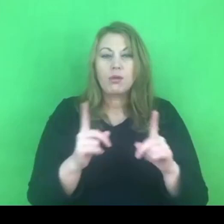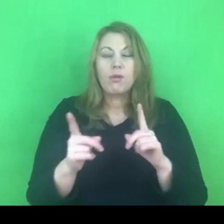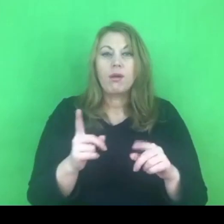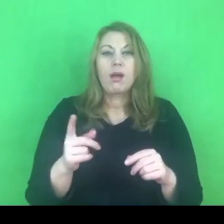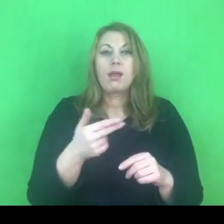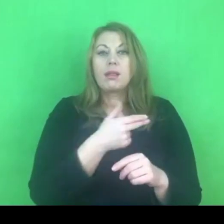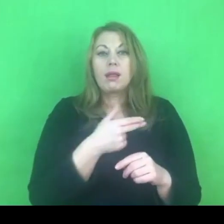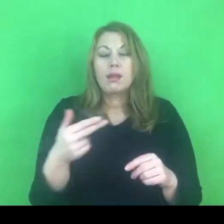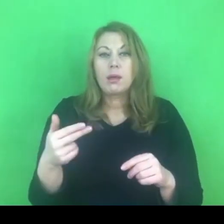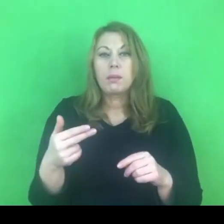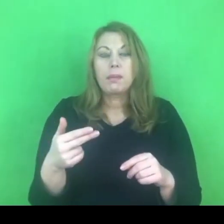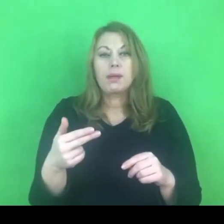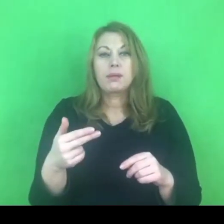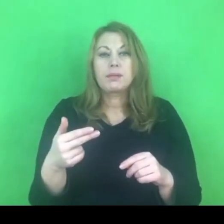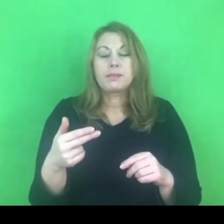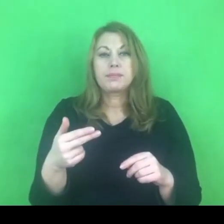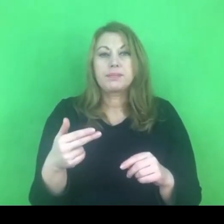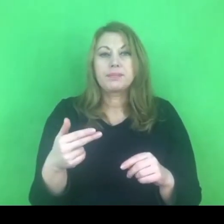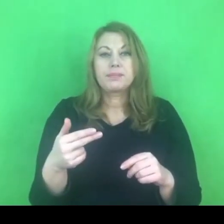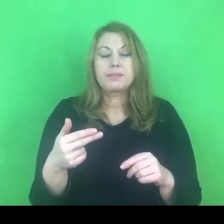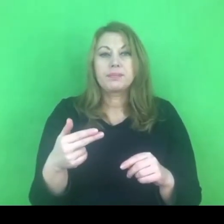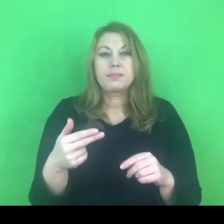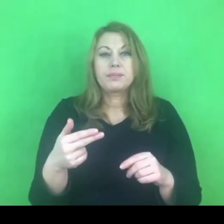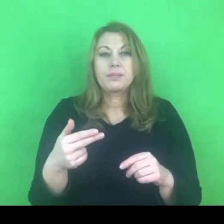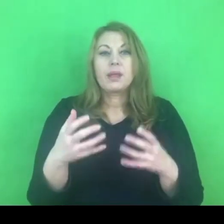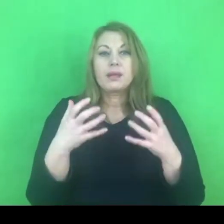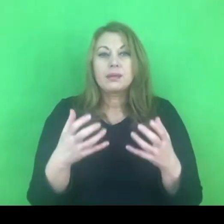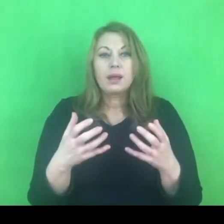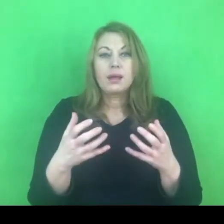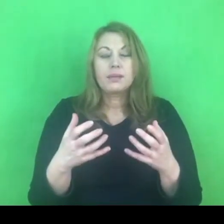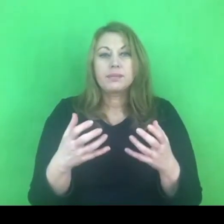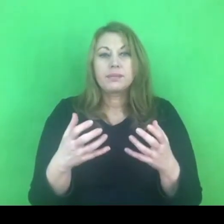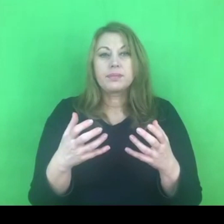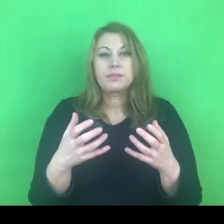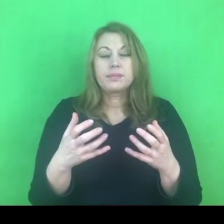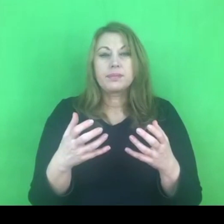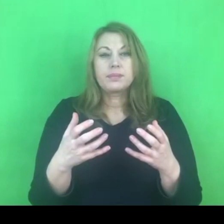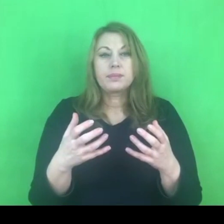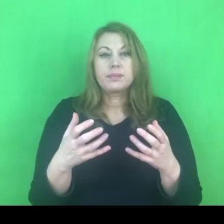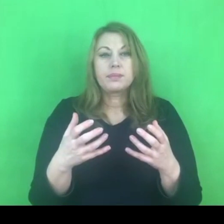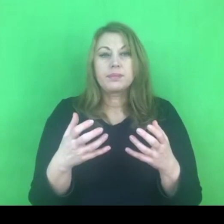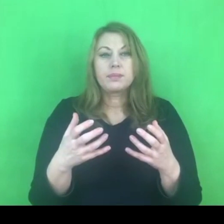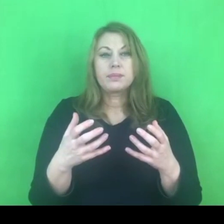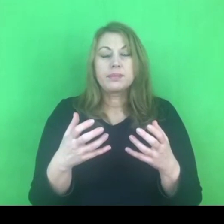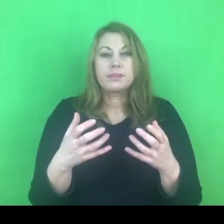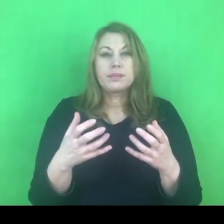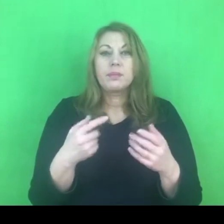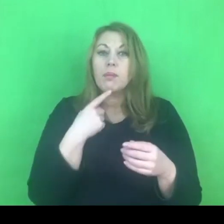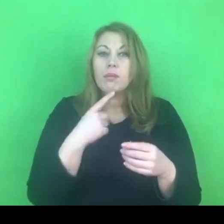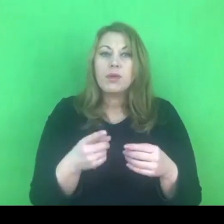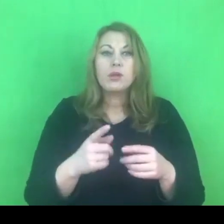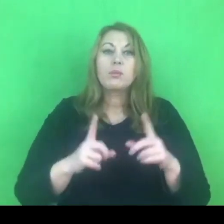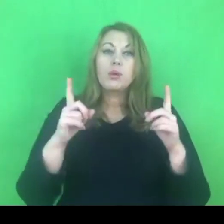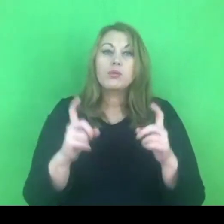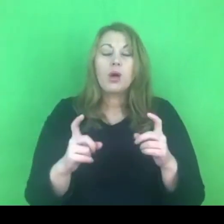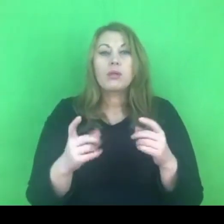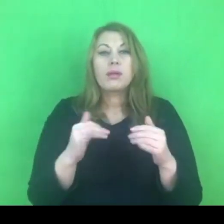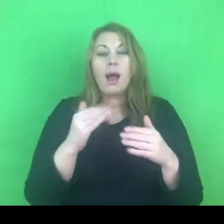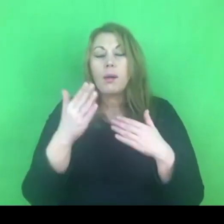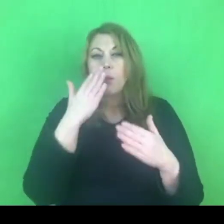Chciałabym żebyście Państwo zobaczyli początek dyskusji na temat konwencji stambulskiej.